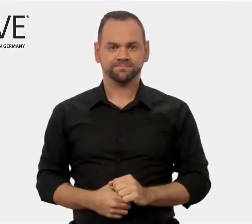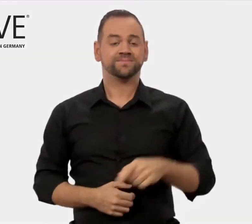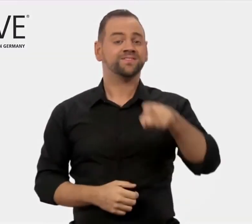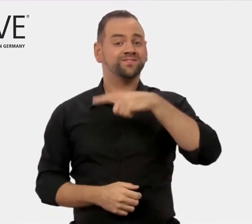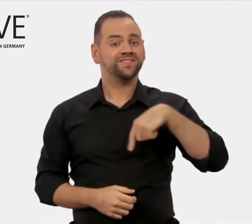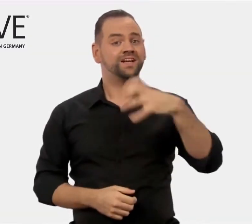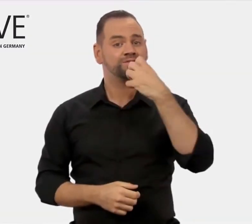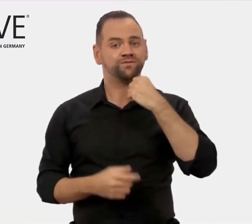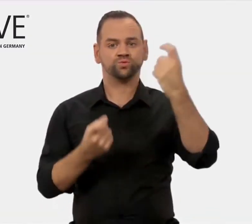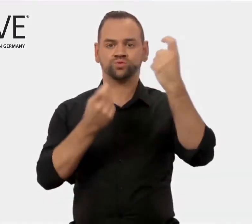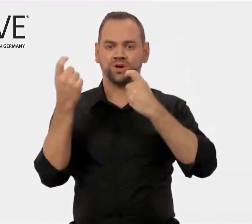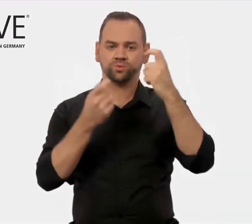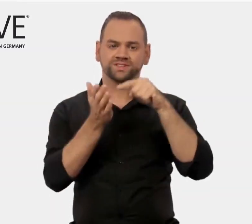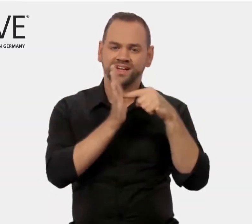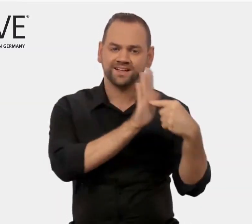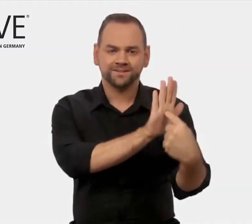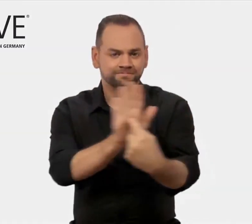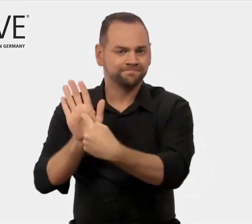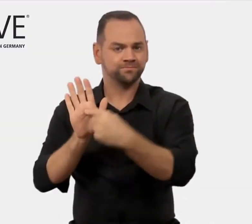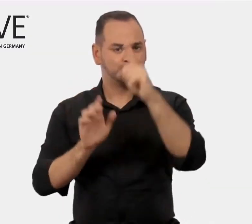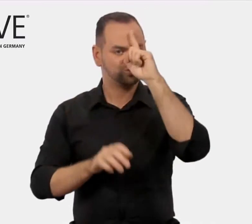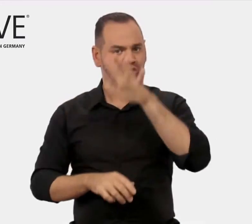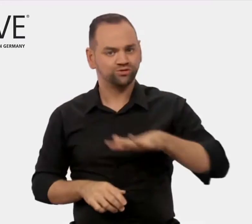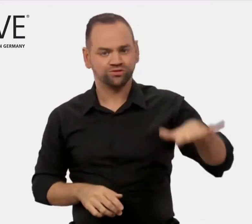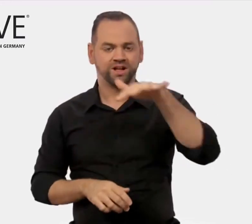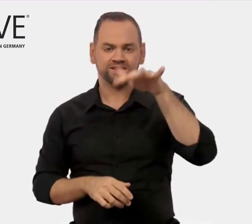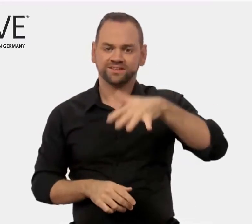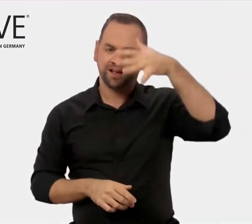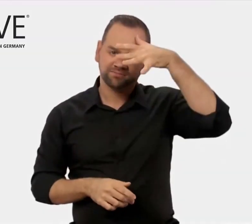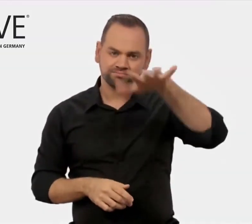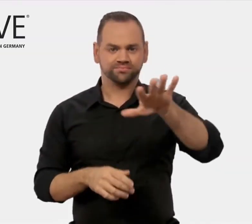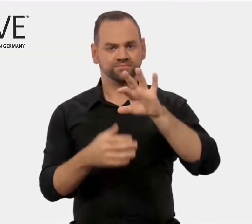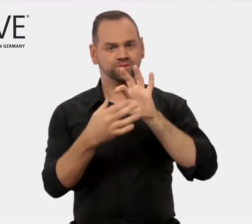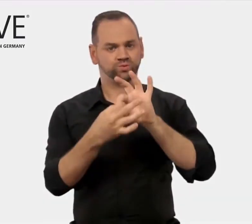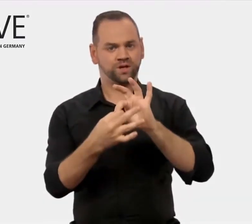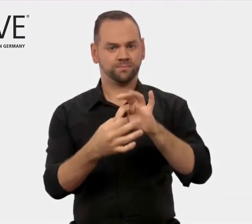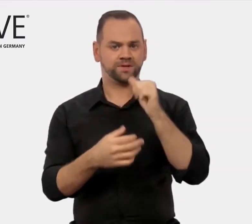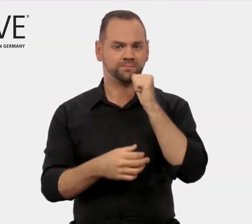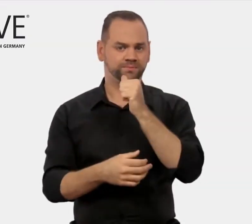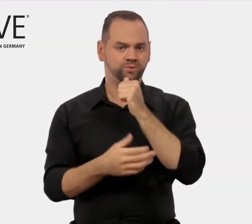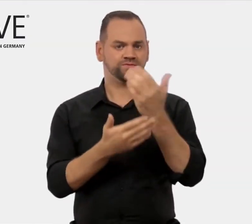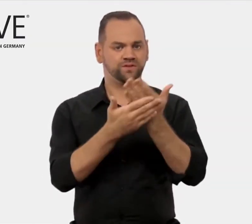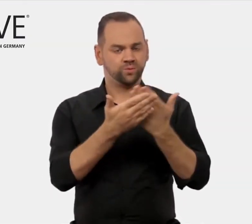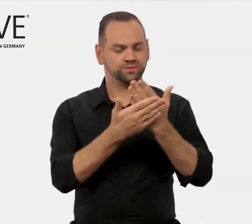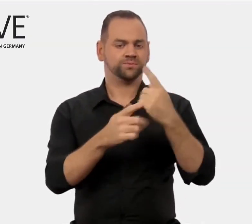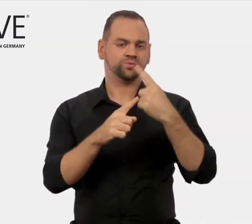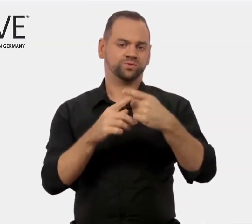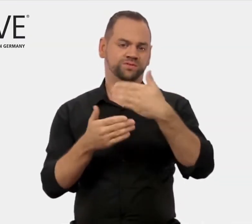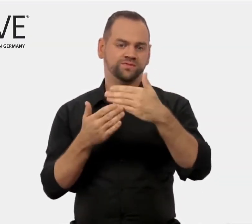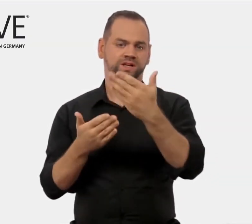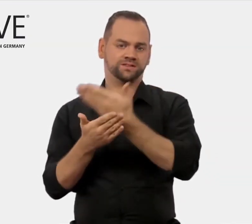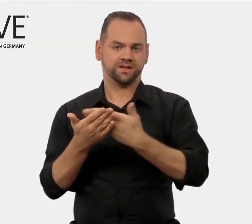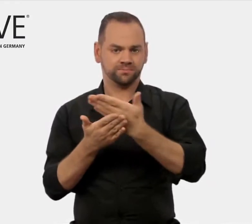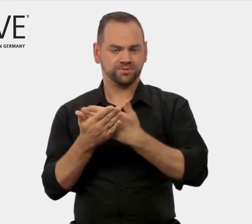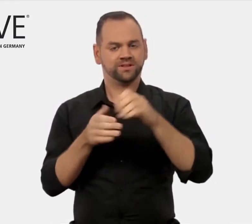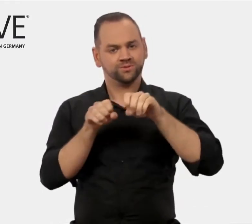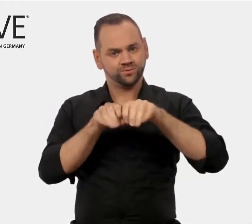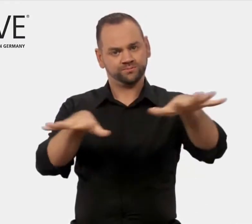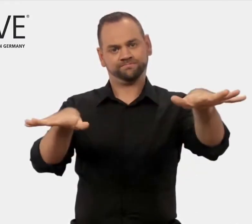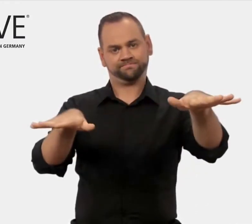für die deutsche Kompetenz in der beruflichen Aus- und Weiterbildung.